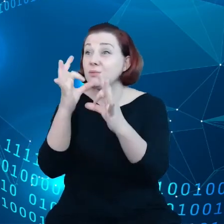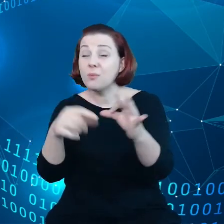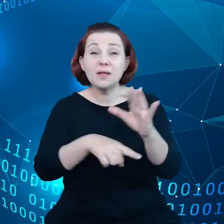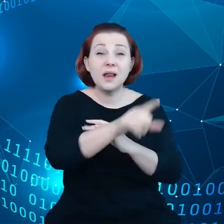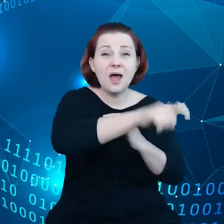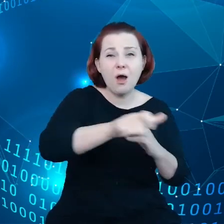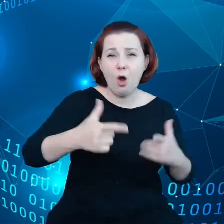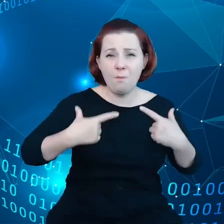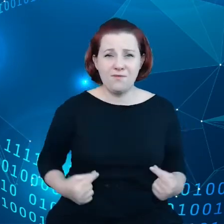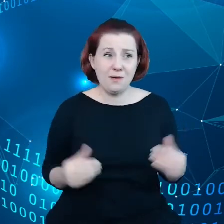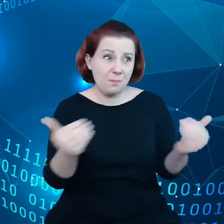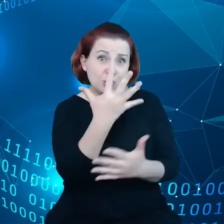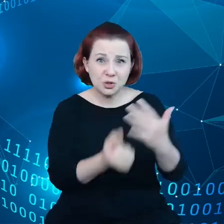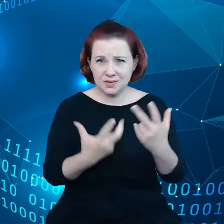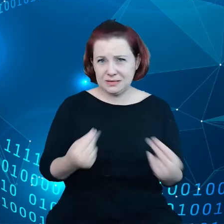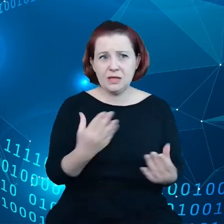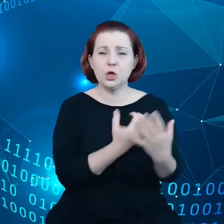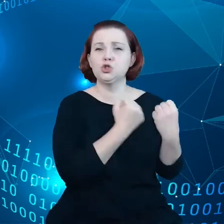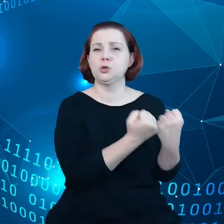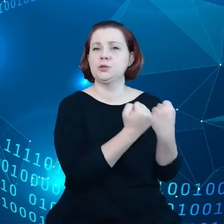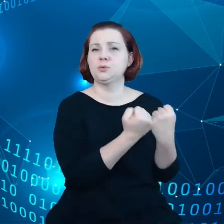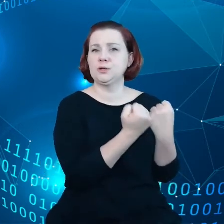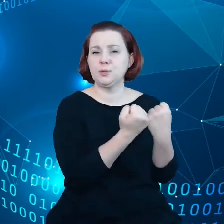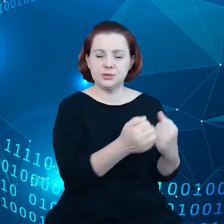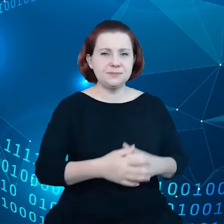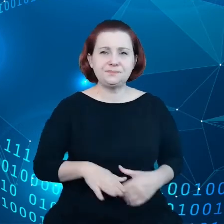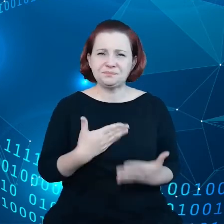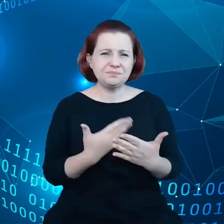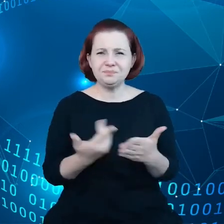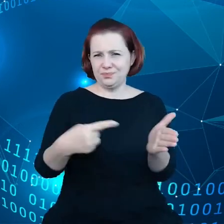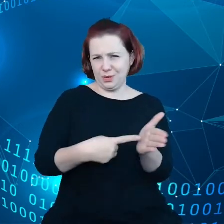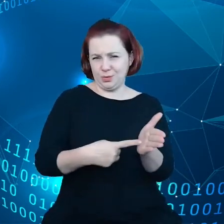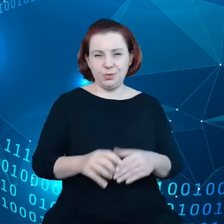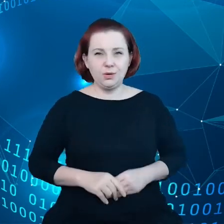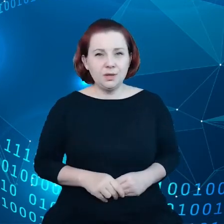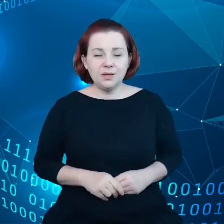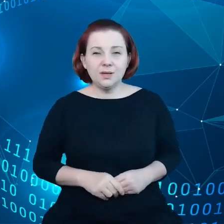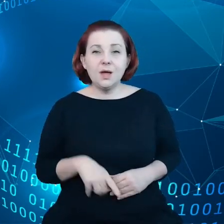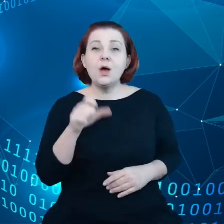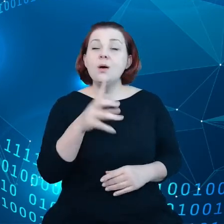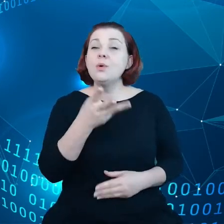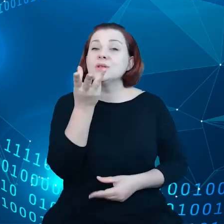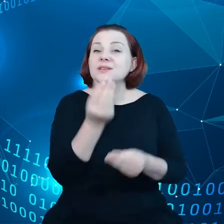Skąd się ten stan rzeczy bierze? Mamy coraz więcej przedmiotów, które są ze sobą połączone.